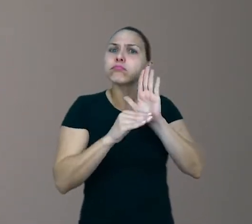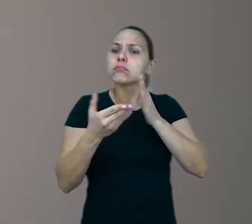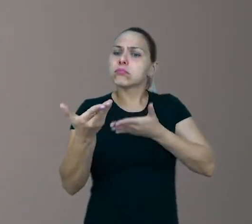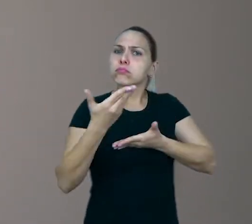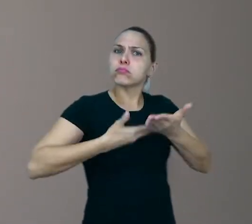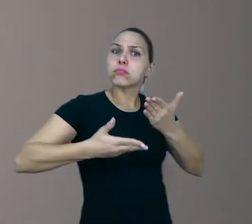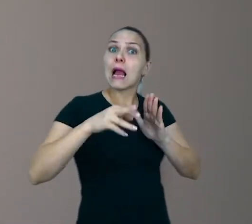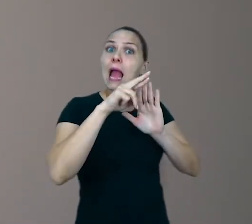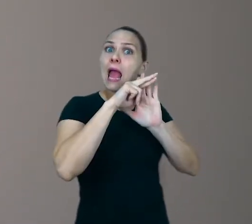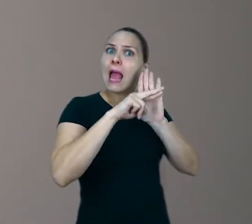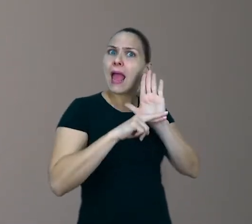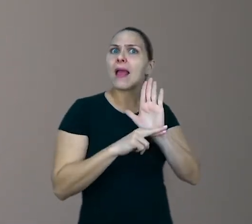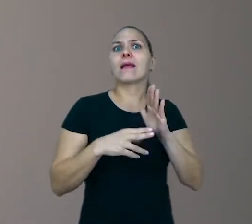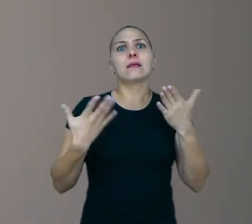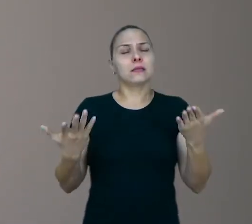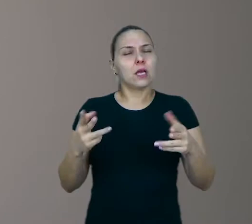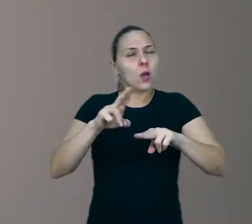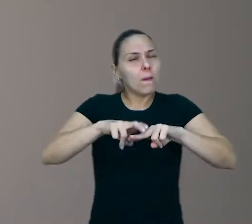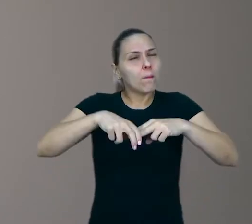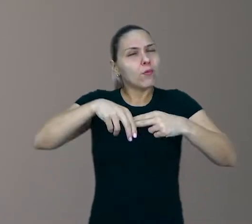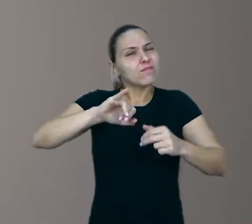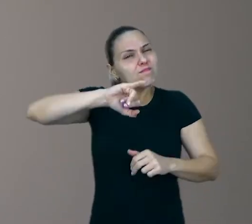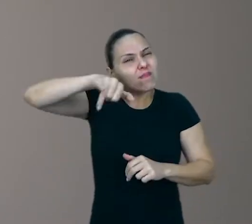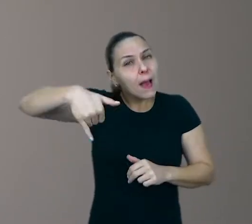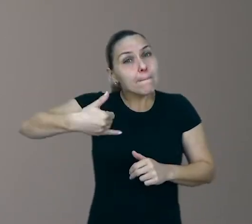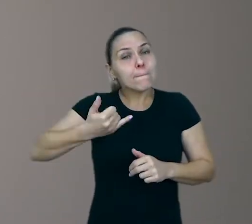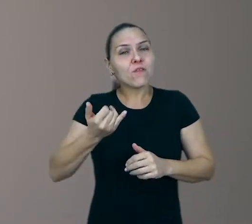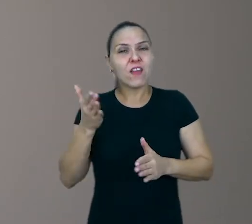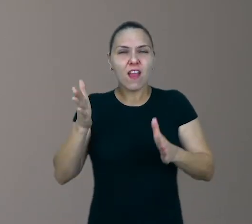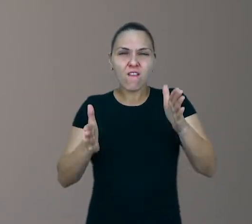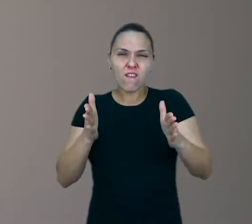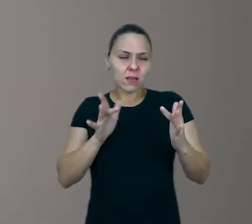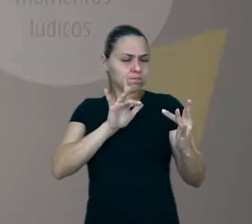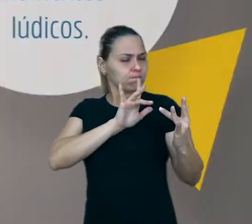Por isso, aproveite essa fase em que você está mais próximo das crianças